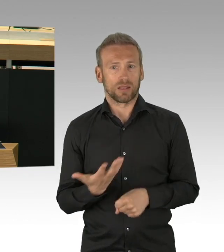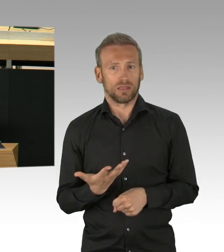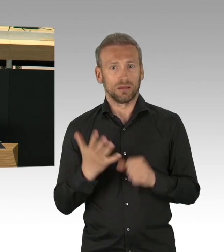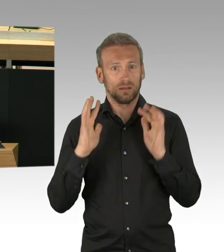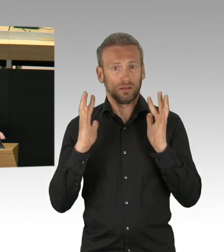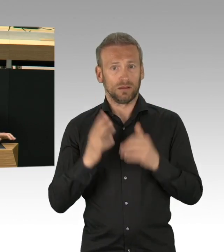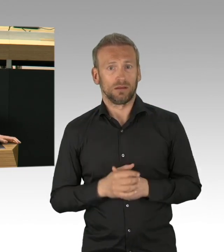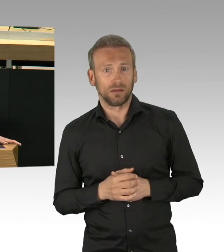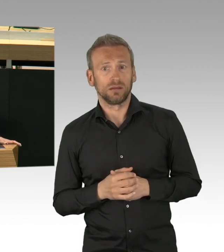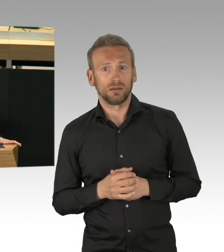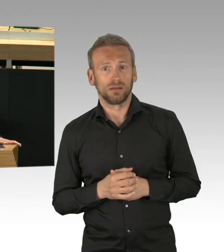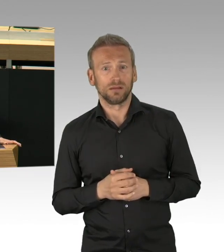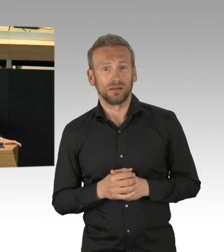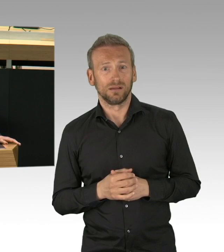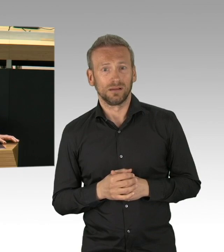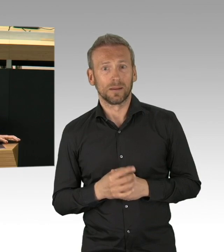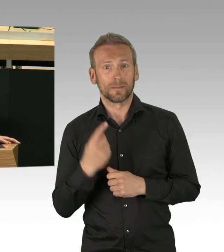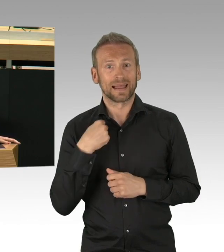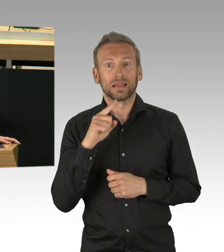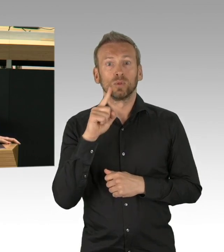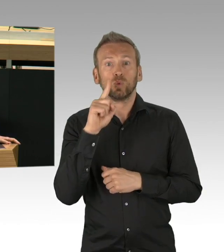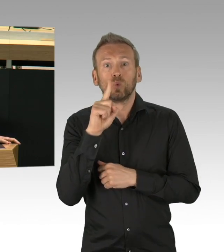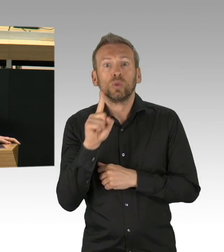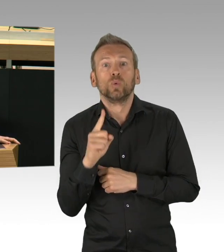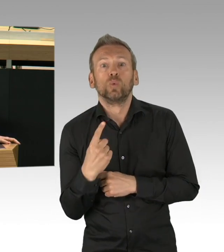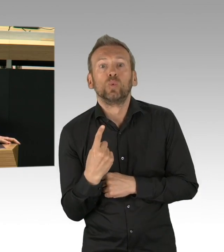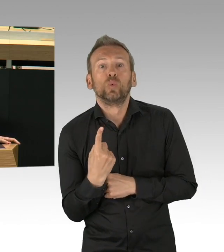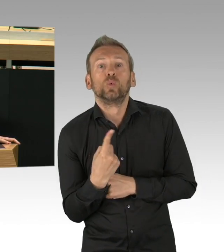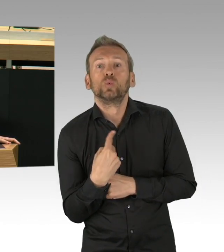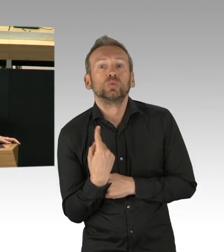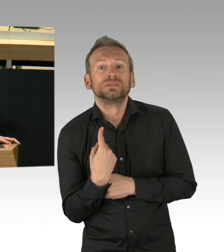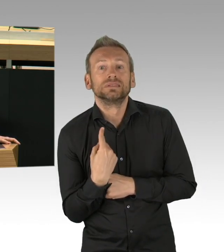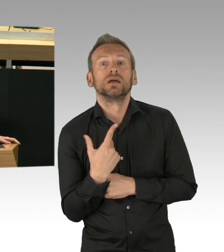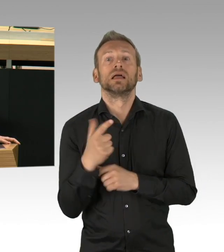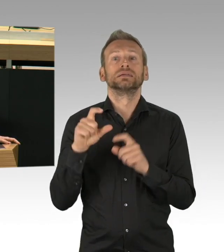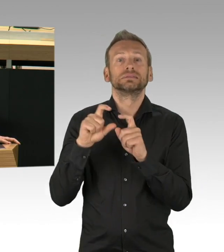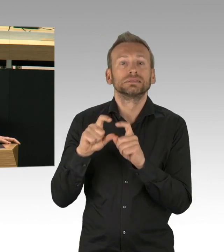Inzwischen haben wir die, jetzt schon 5. Eindämmungsverordnung erlassen.